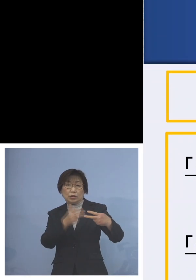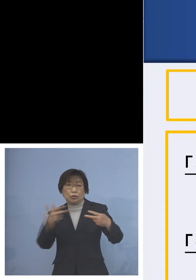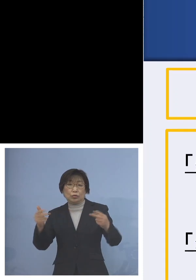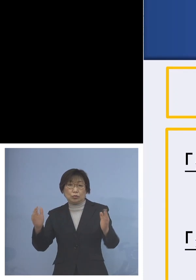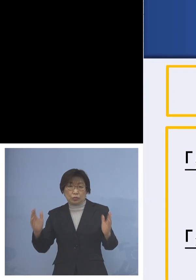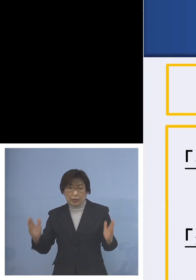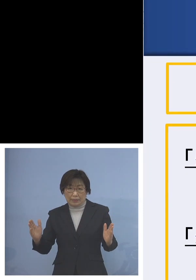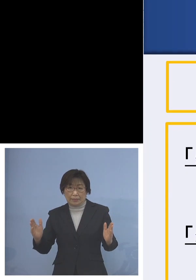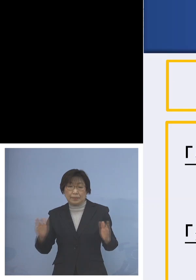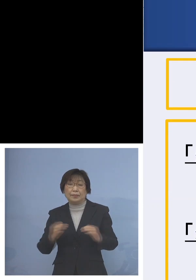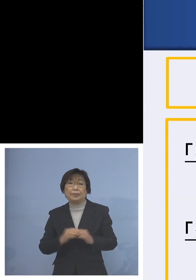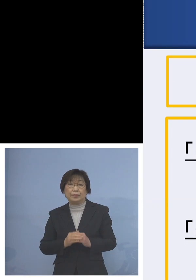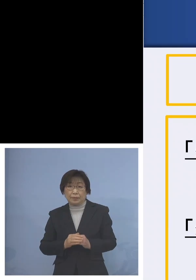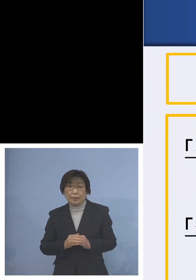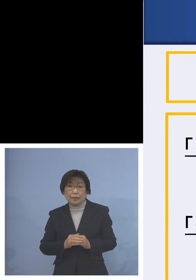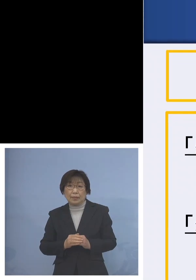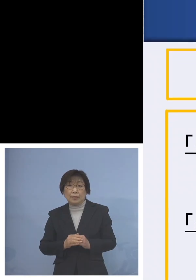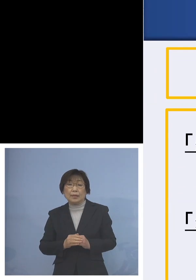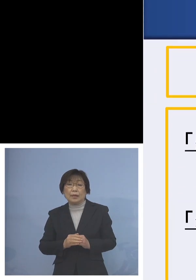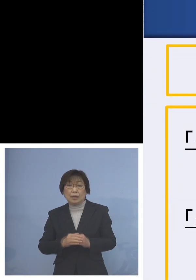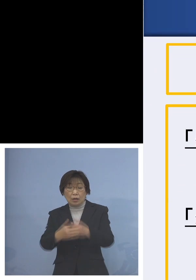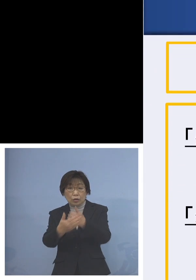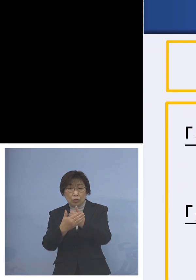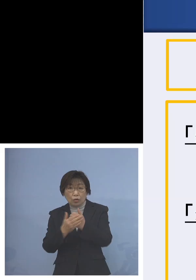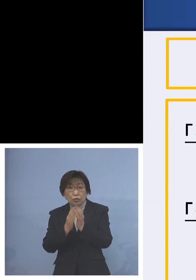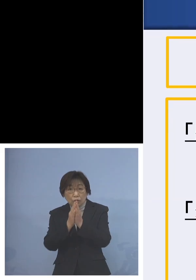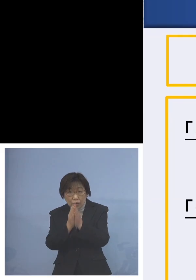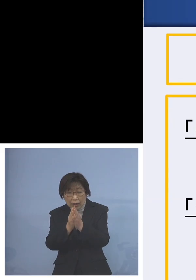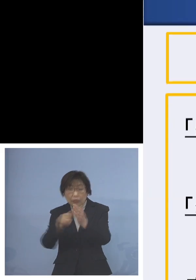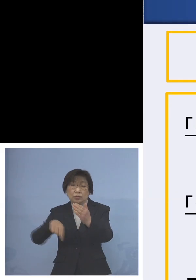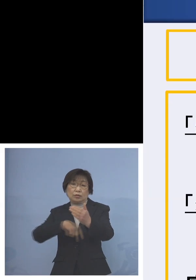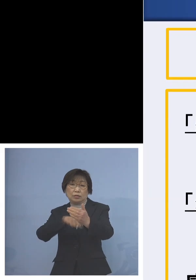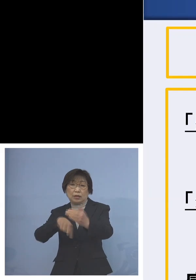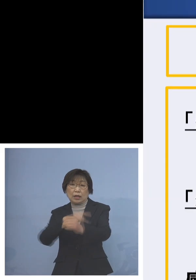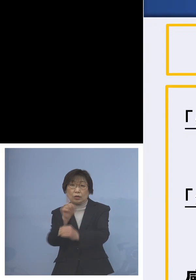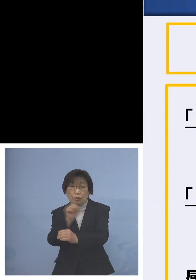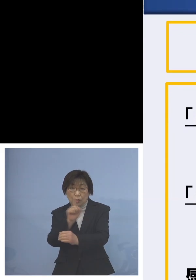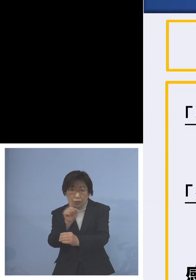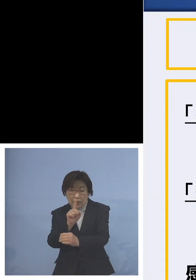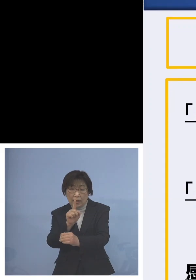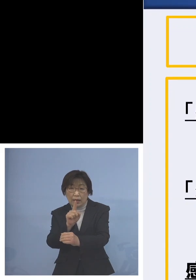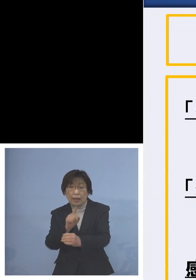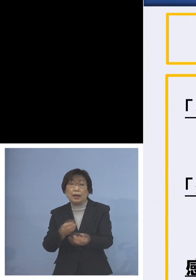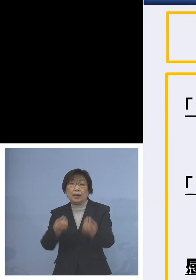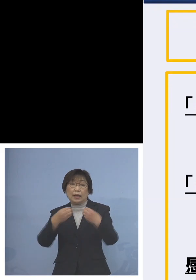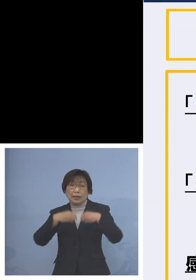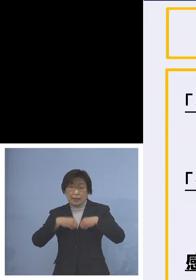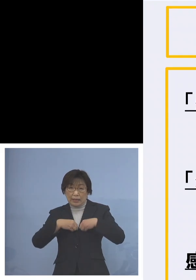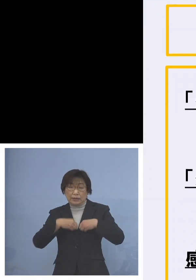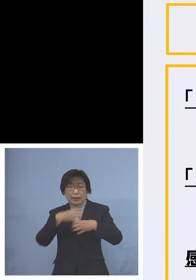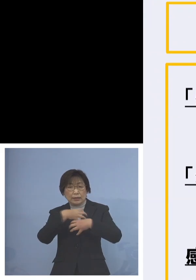協力の内容については今申し上げた 感染リスクの高い行事などをこの期間